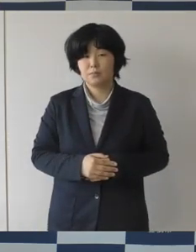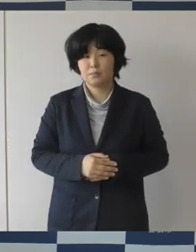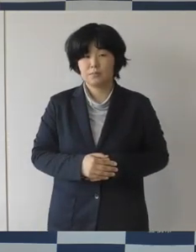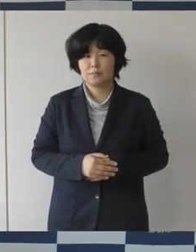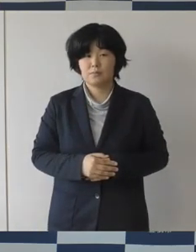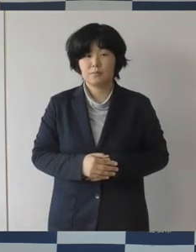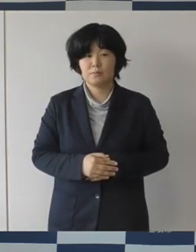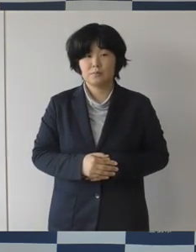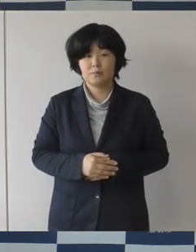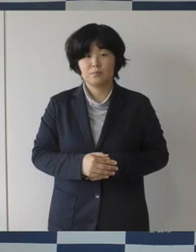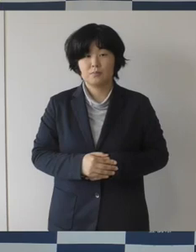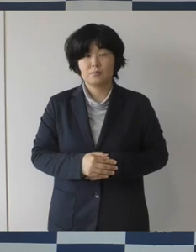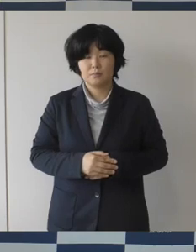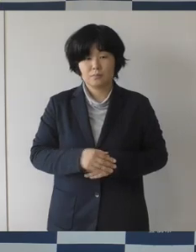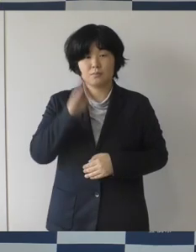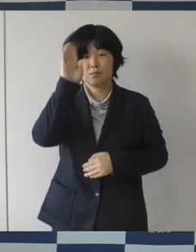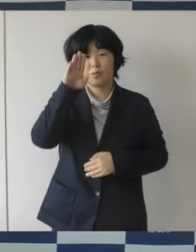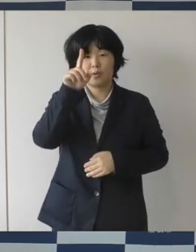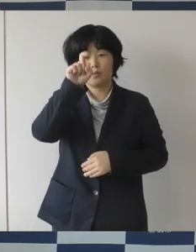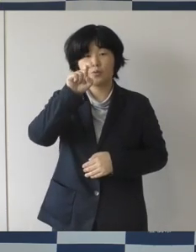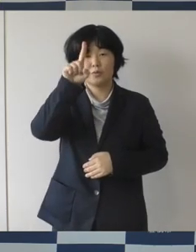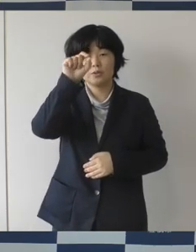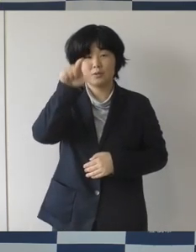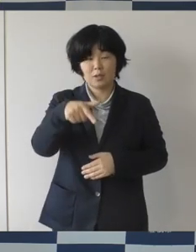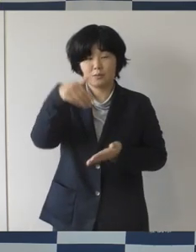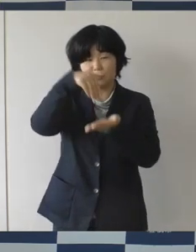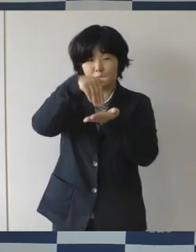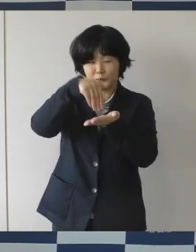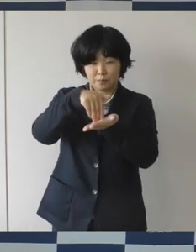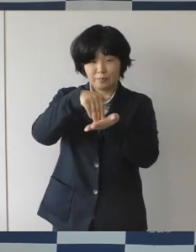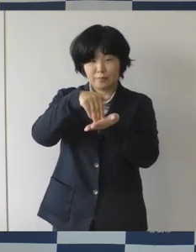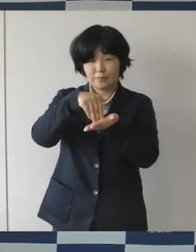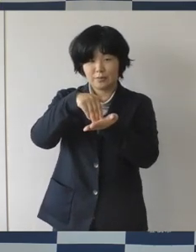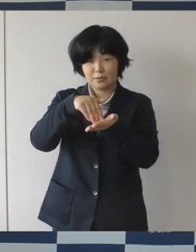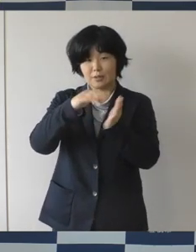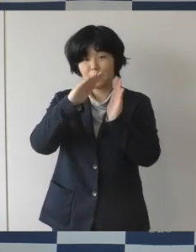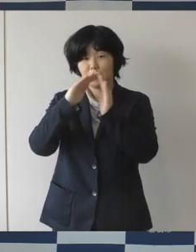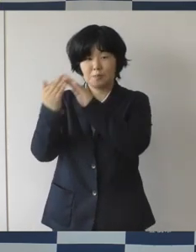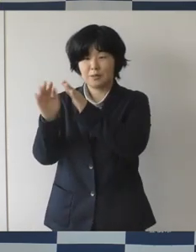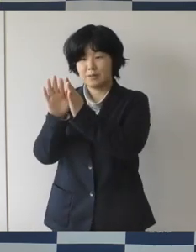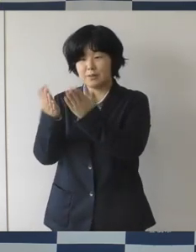11月下旬オープン予定のまちなか図書館では、